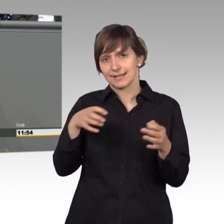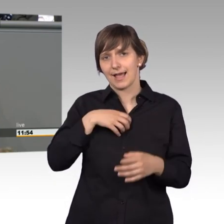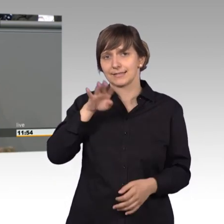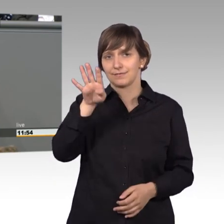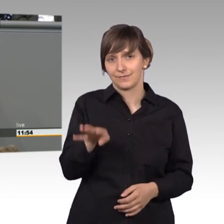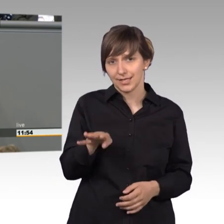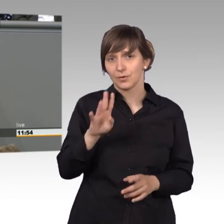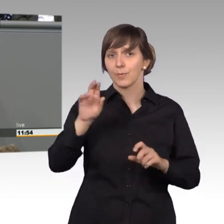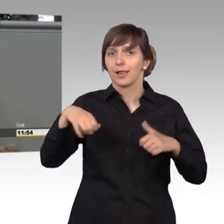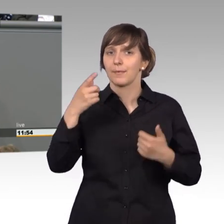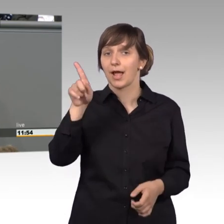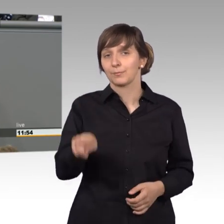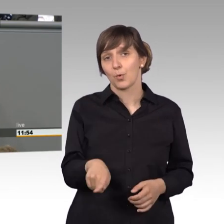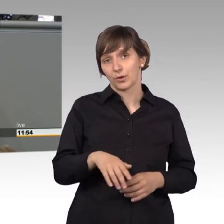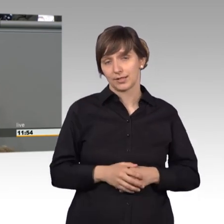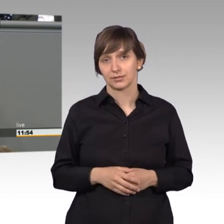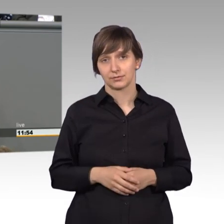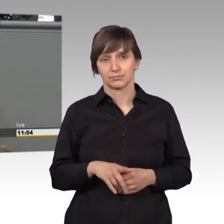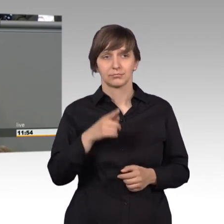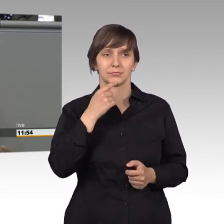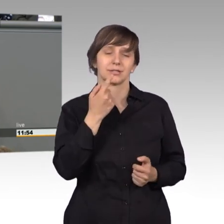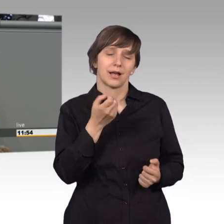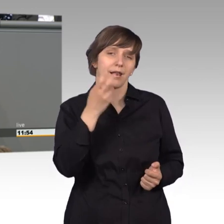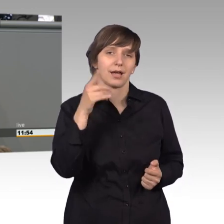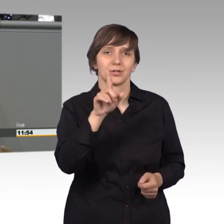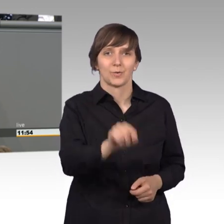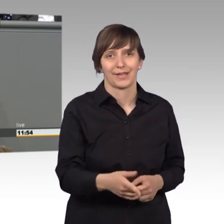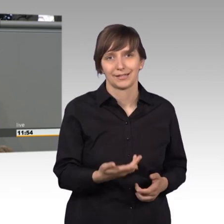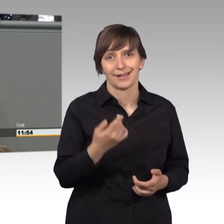lang auskommt. Ich sage mal, dass ist zu wenig. Man müsste das längerfristig testen,